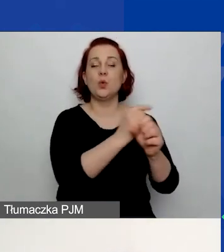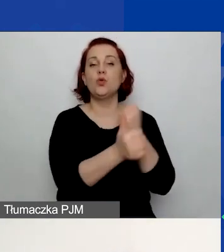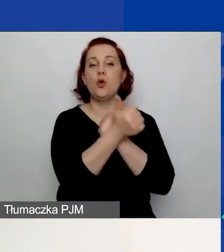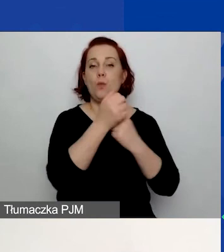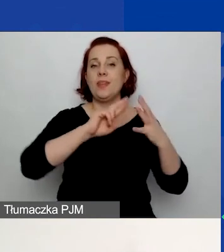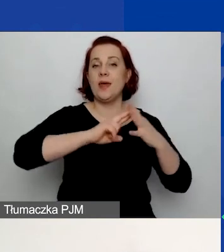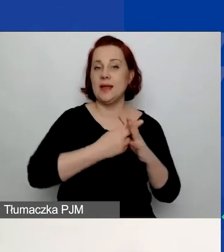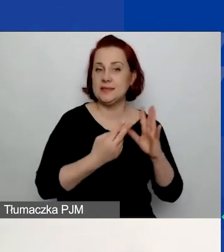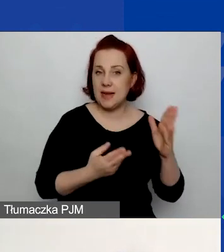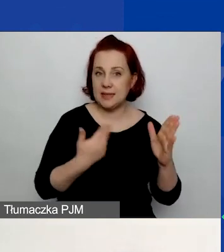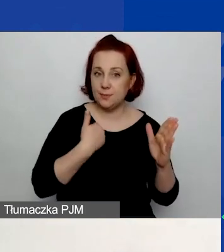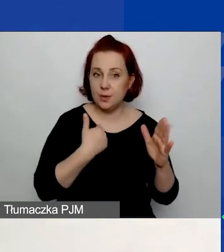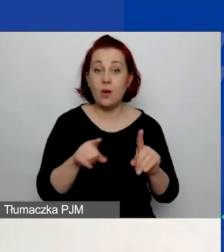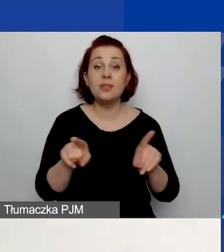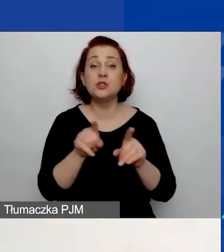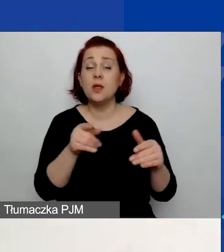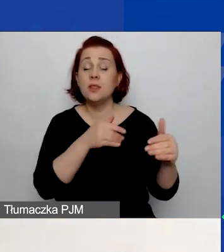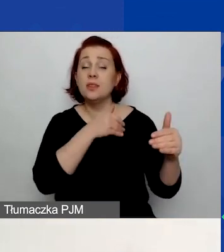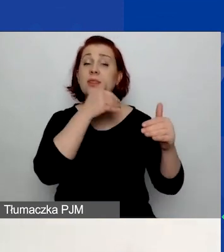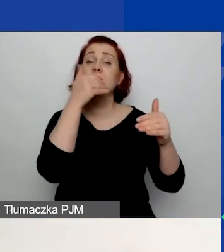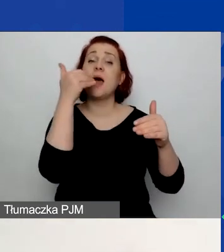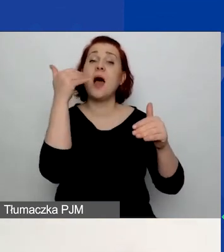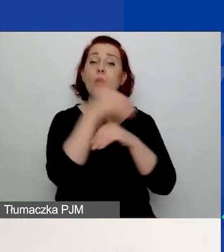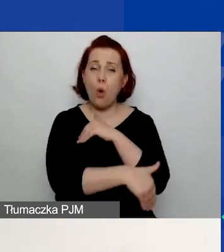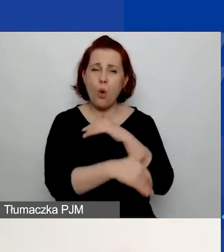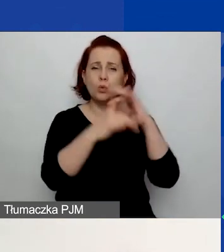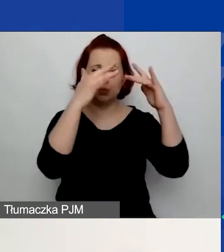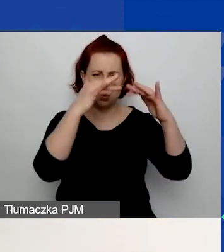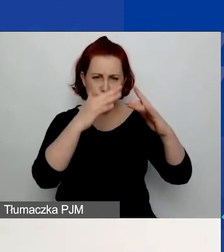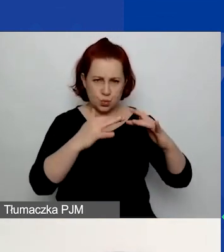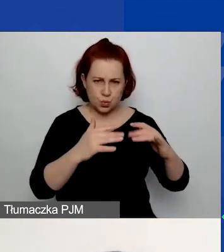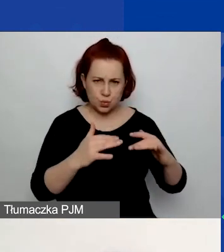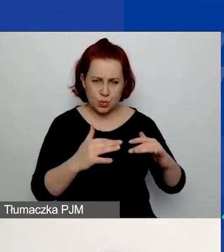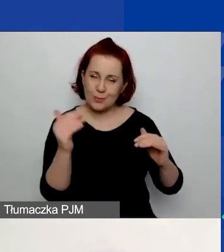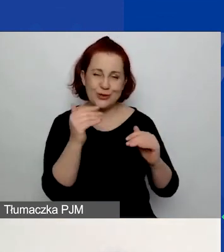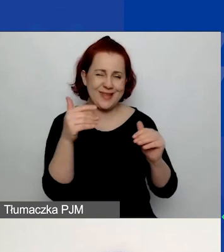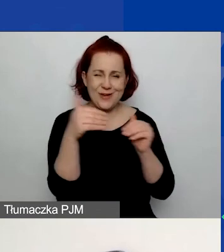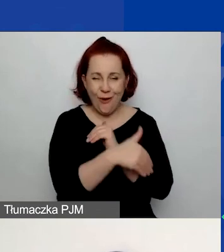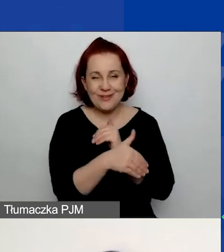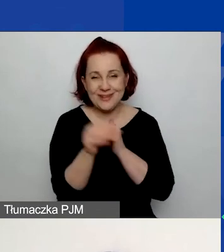W końcowej części, może jeszcze nie końcowej, bo przejdziemy do jednego punktu,